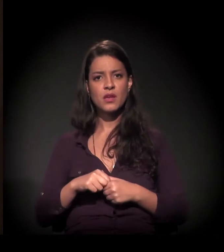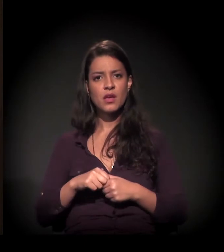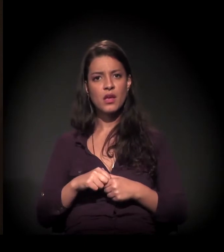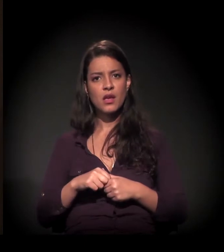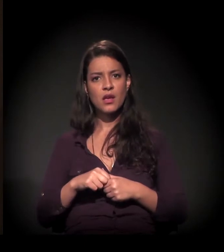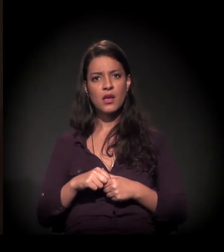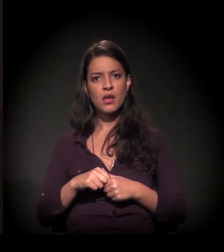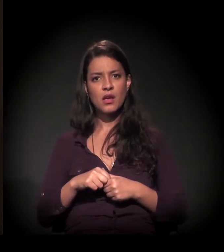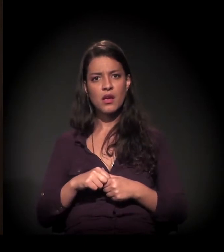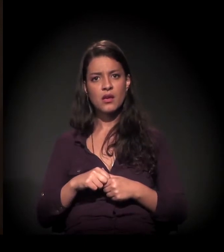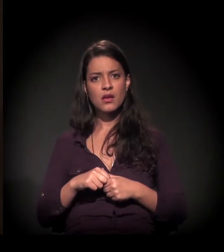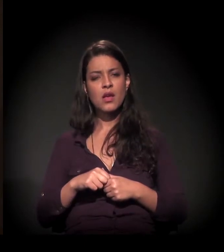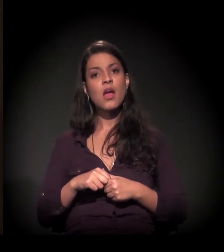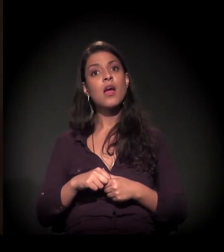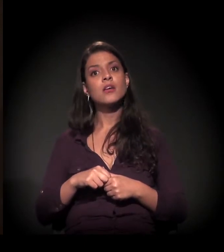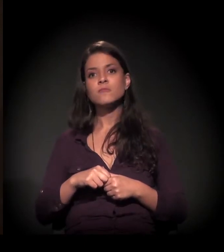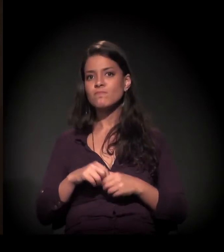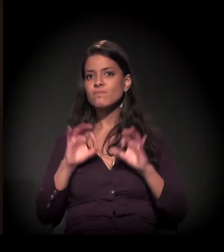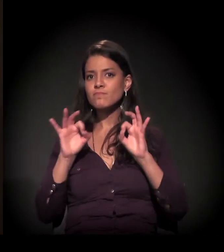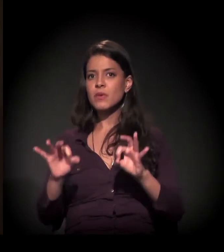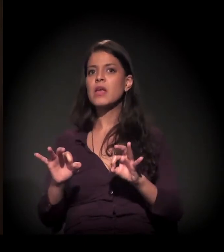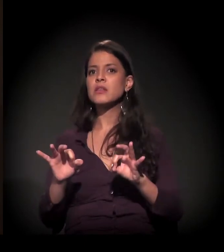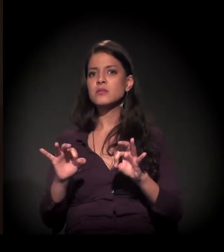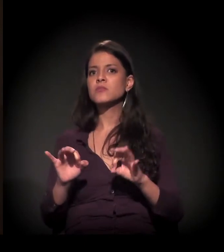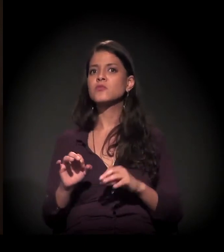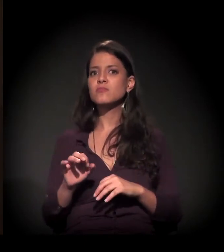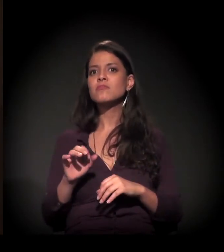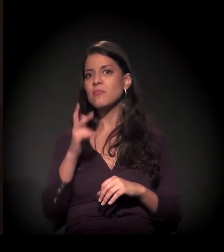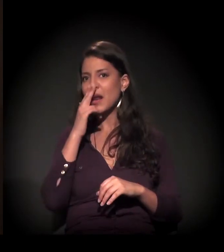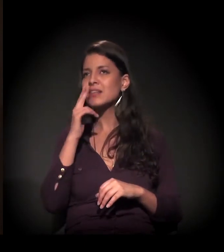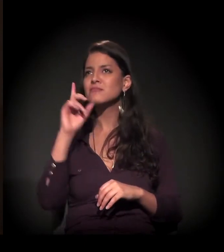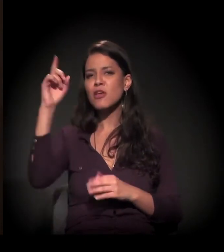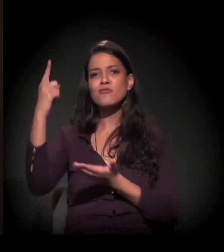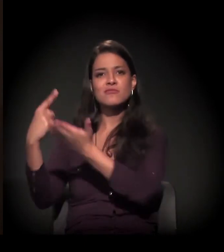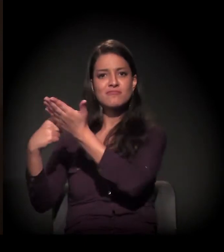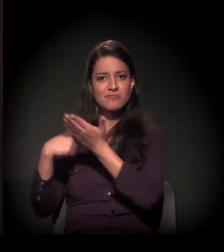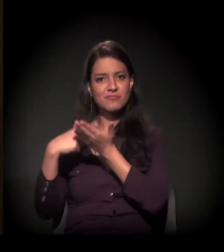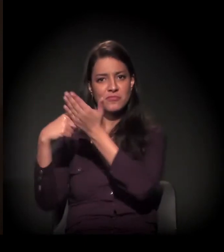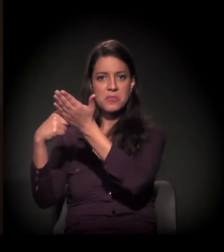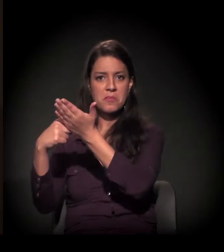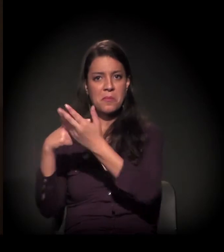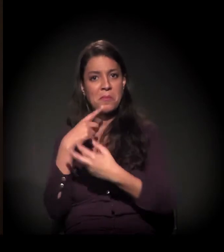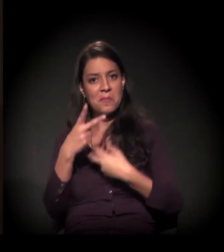Na realidade, foi o presente com o qual Deus tinha se comprometido comigo provavelmente.